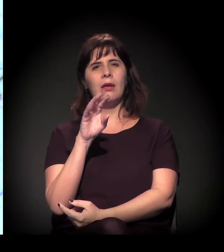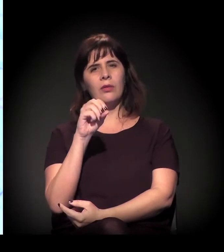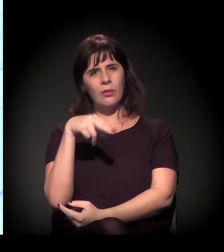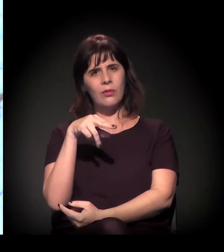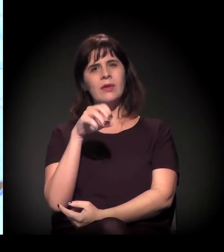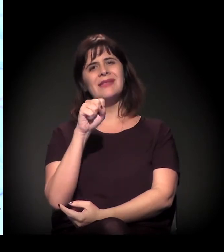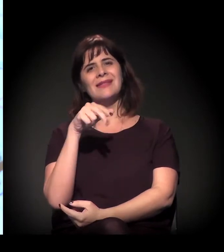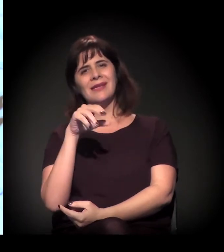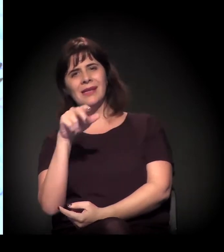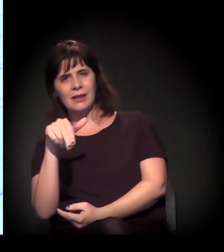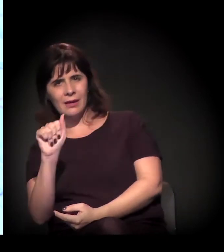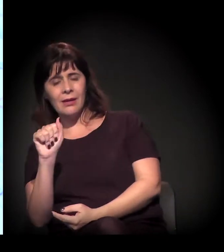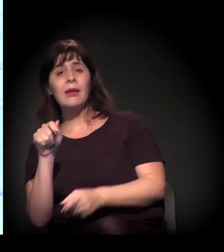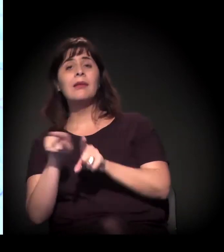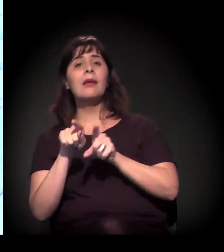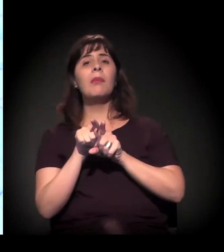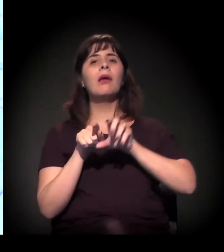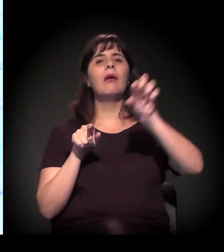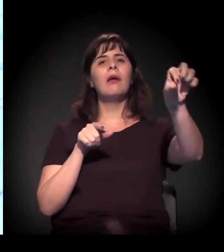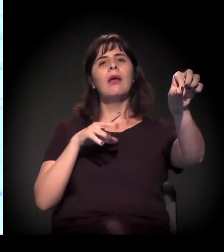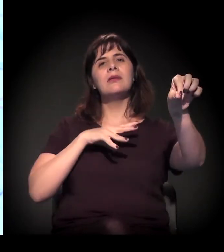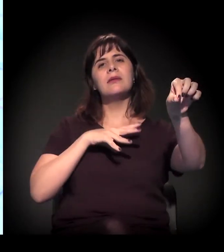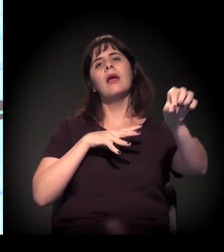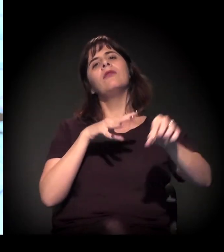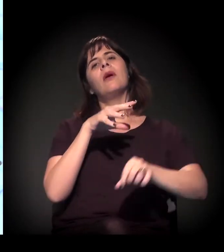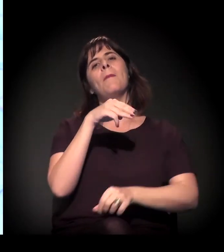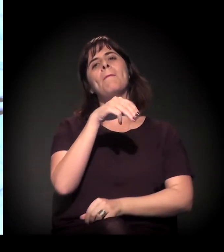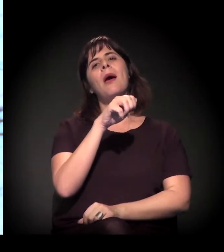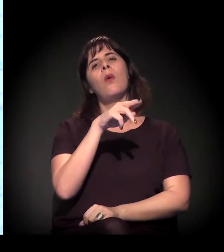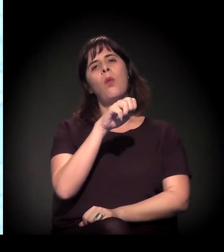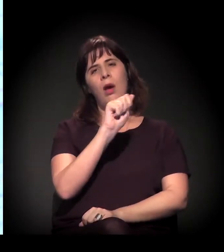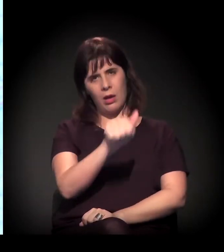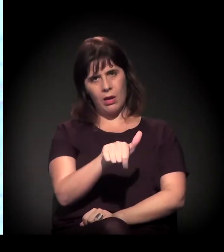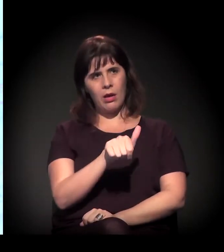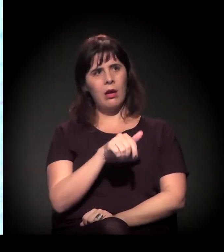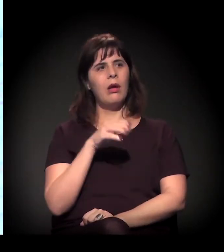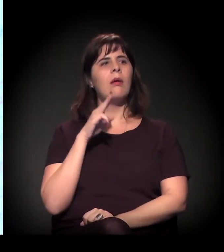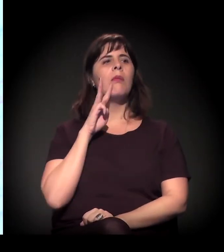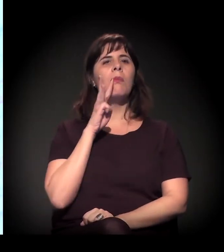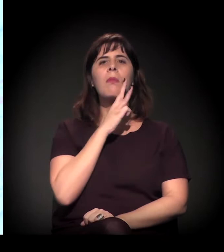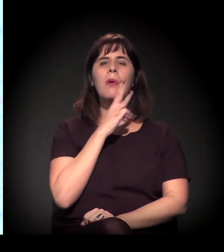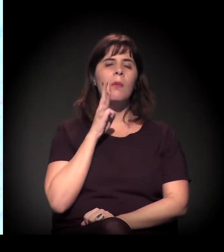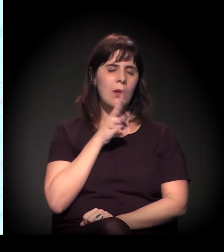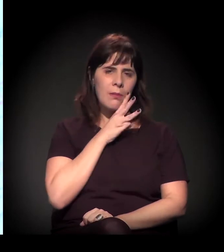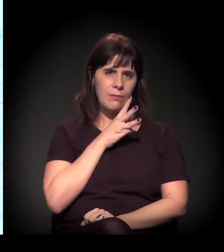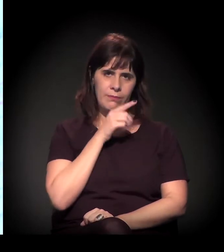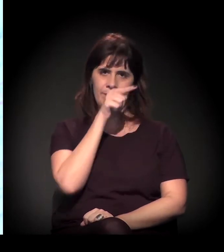Se a gente pensar um pouco nessa região, neste eixo aqui, as ocupações estão concentradas mais aí.